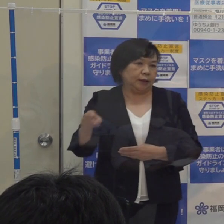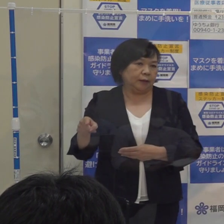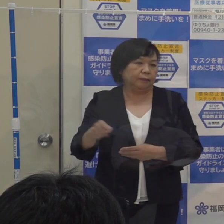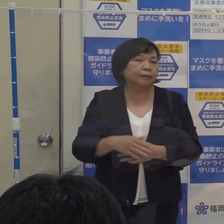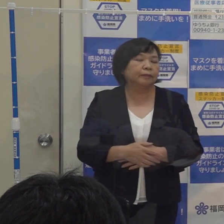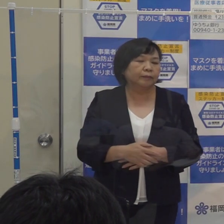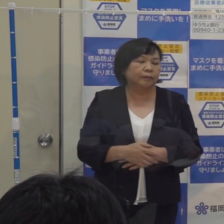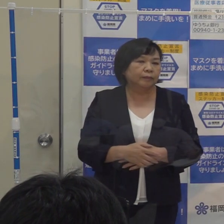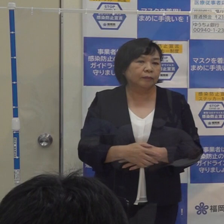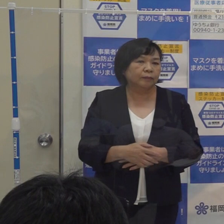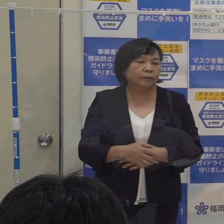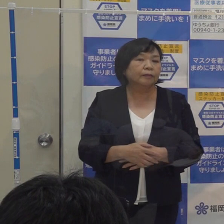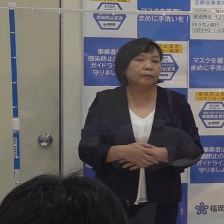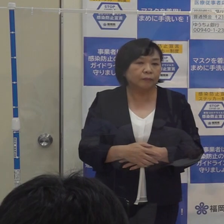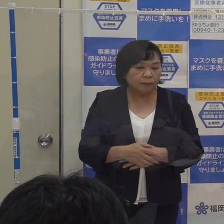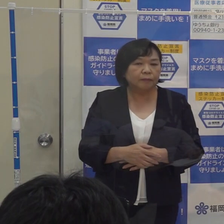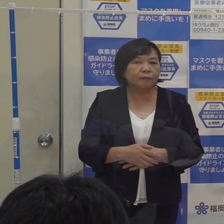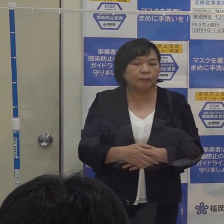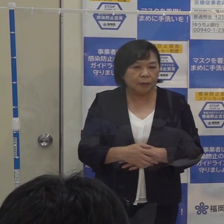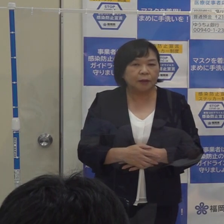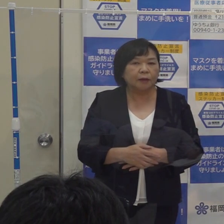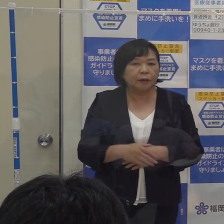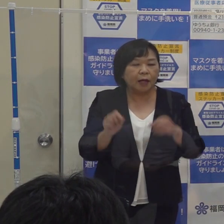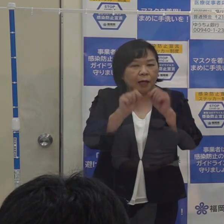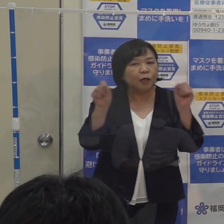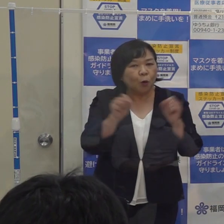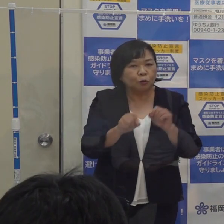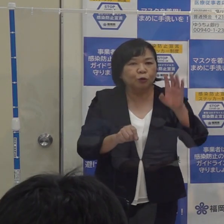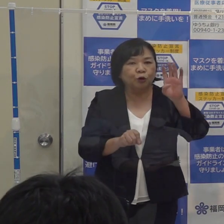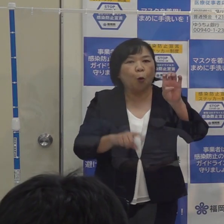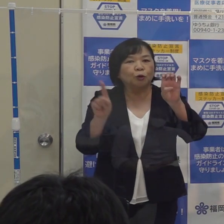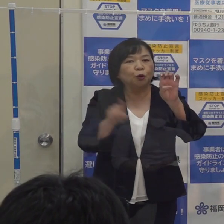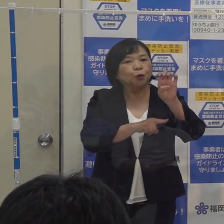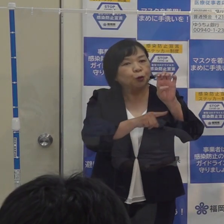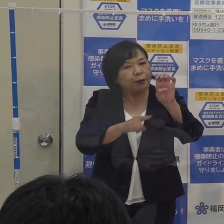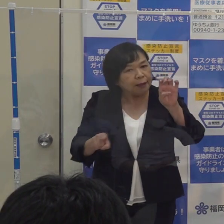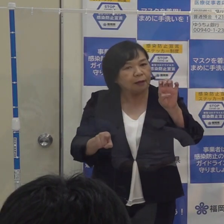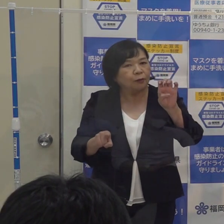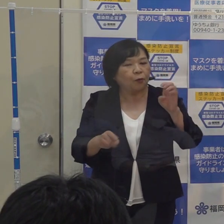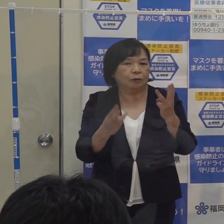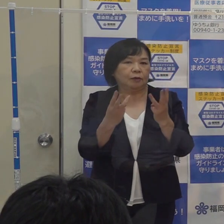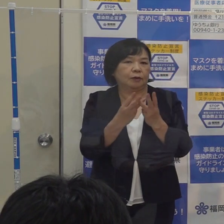そこで４０人という数字に今回改めることにしたわけです